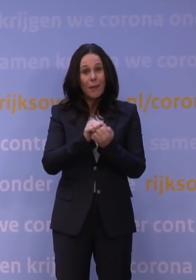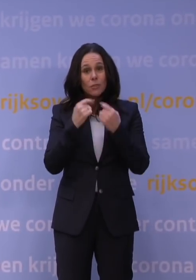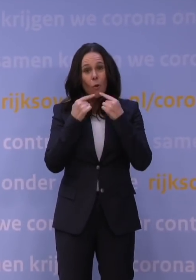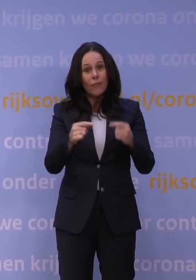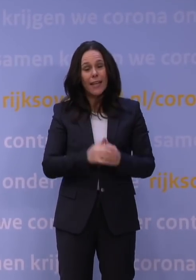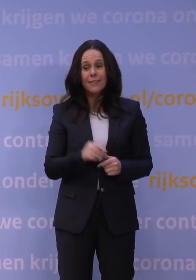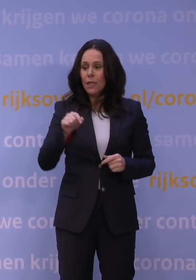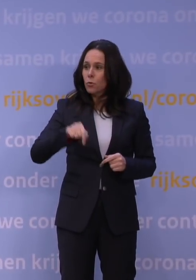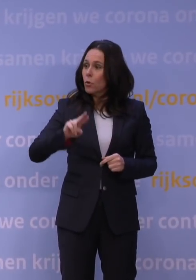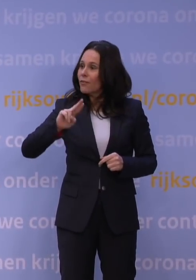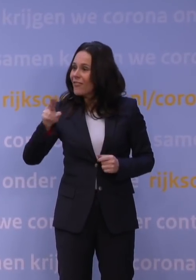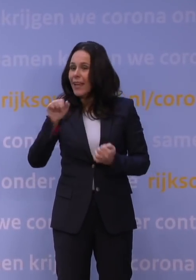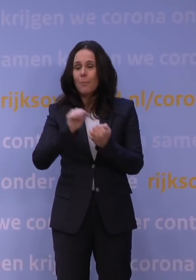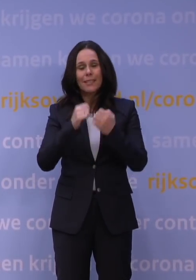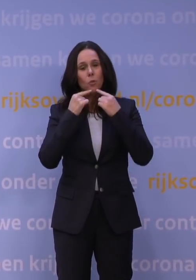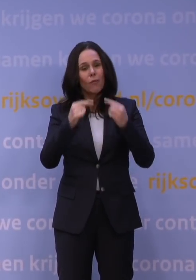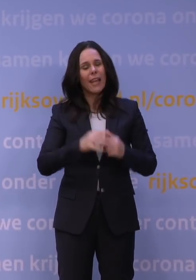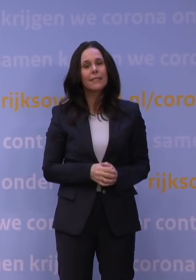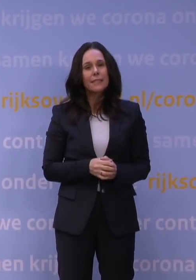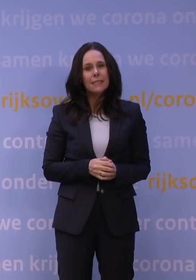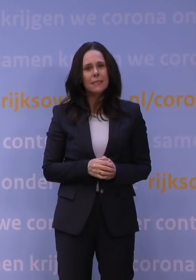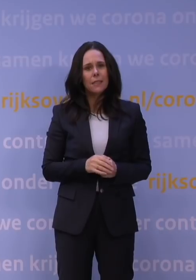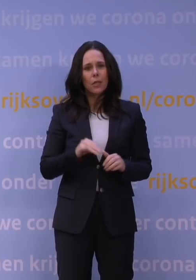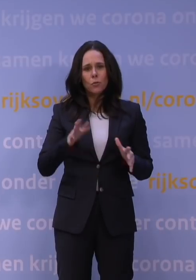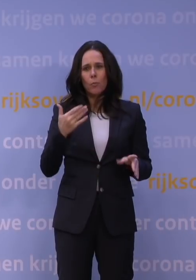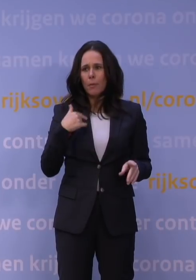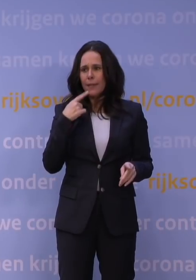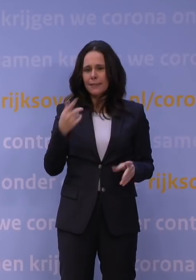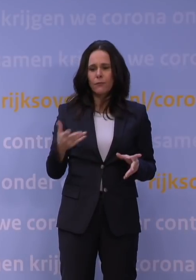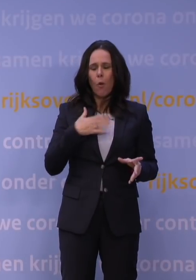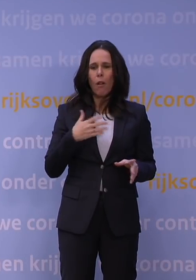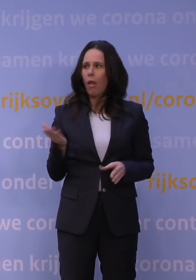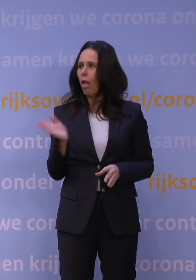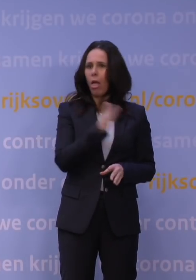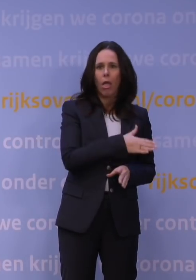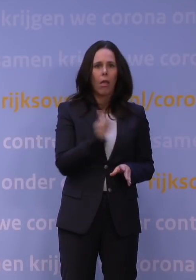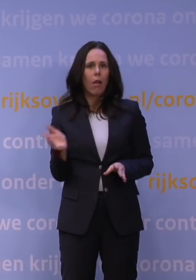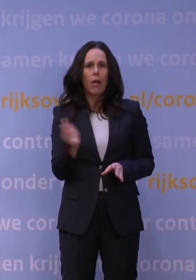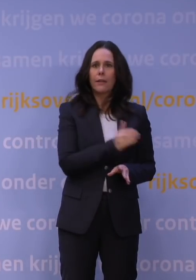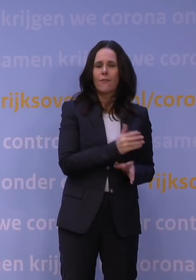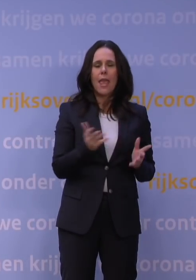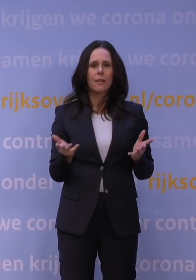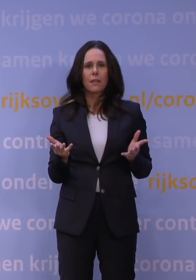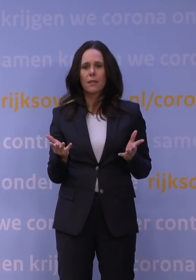Er is nu weer een persconferentie. Sommige mensen typeren dat als jojobeleid. Bent u bang dat u draagvlak verliest?